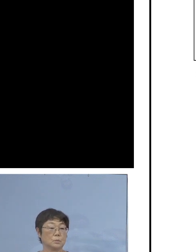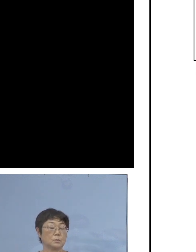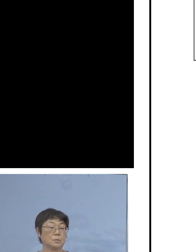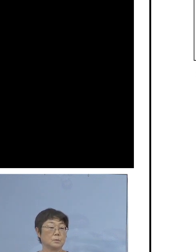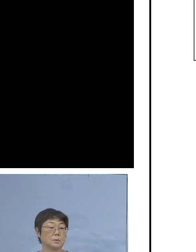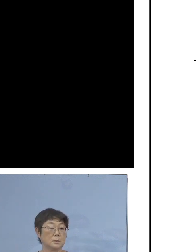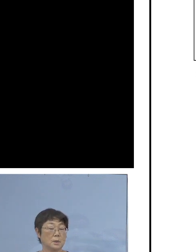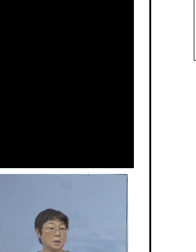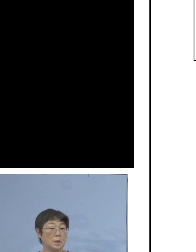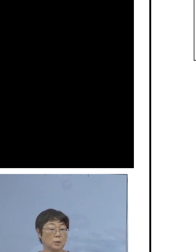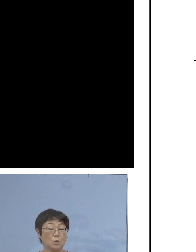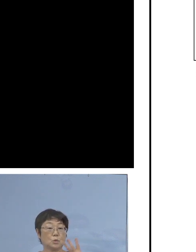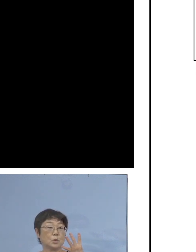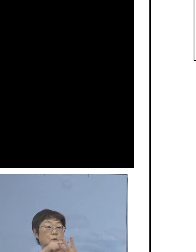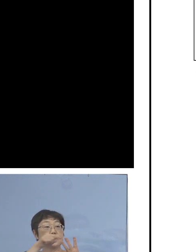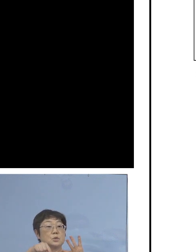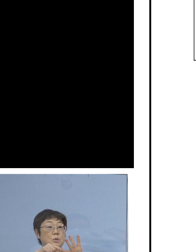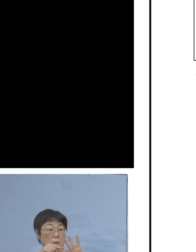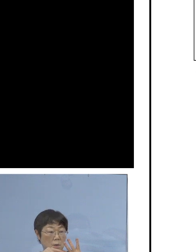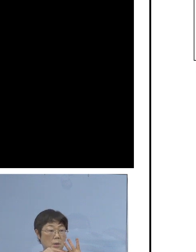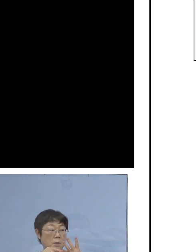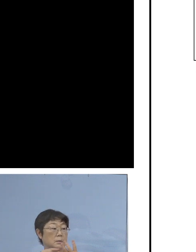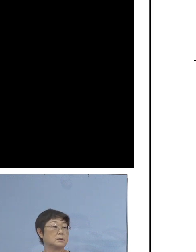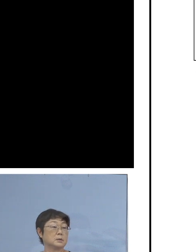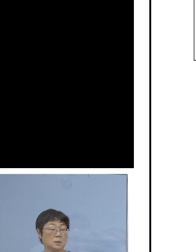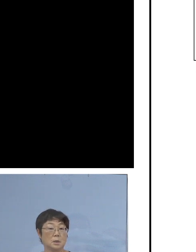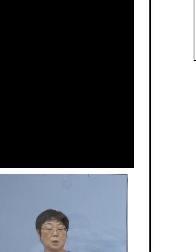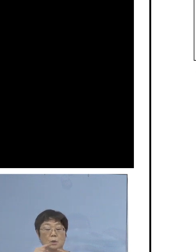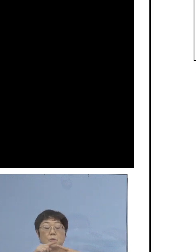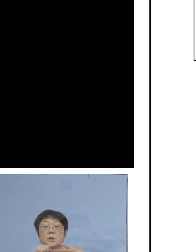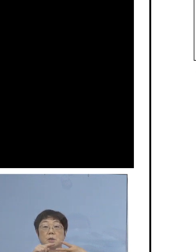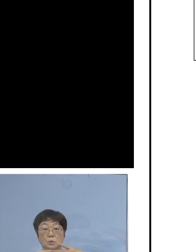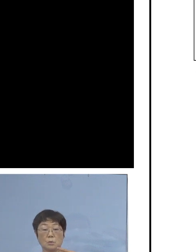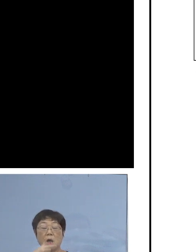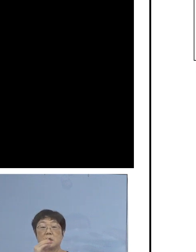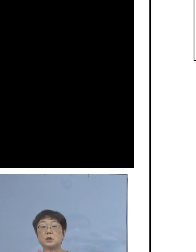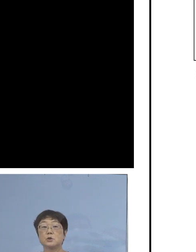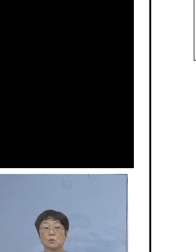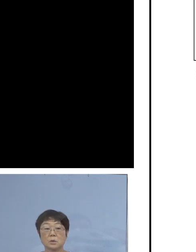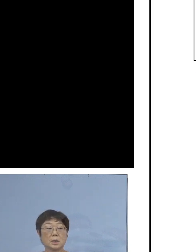今日の四つのうちには、申し上げたように 二つは飲食に纏わるもの